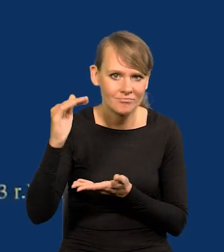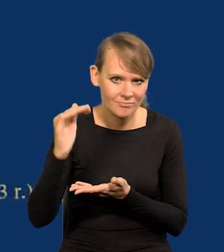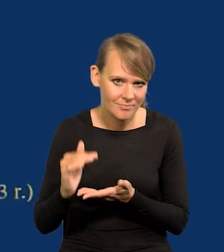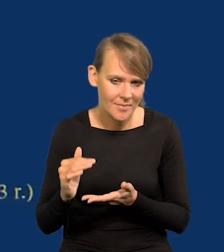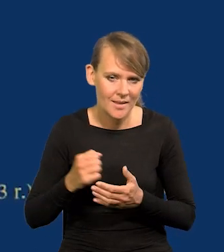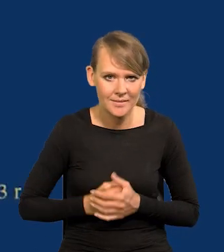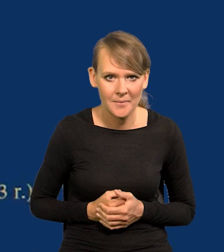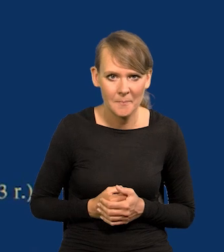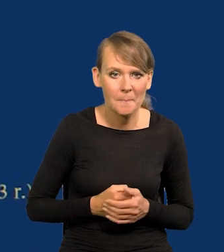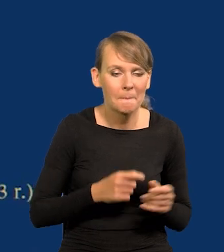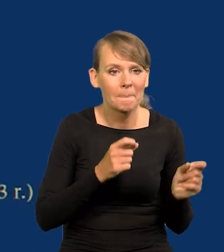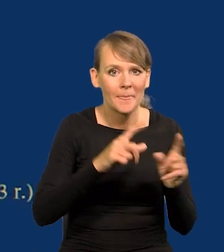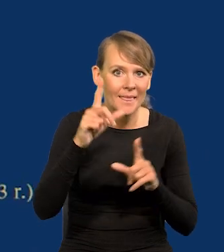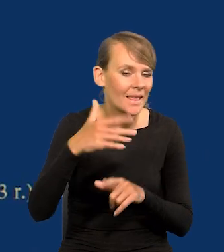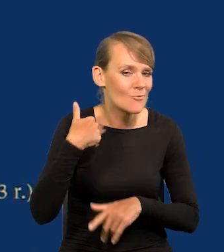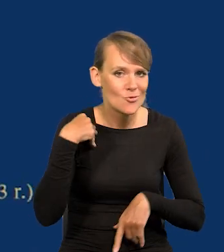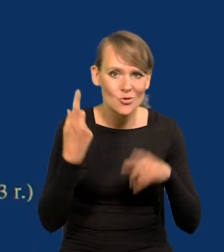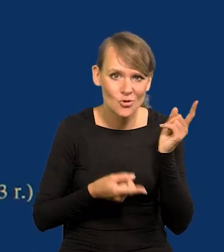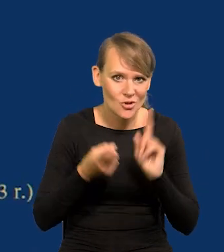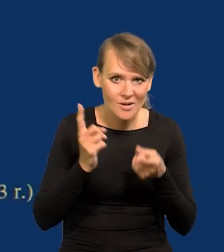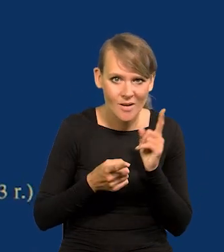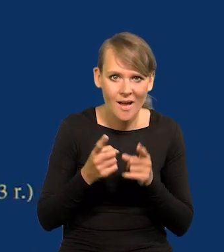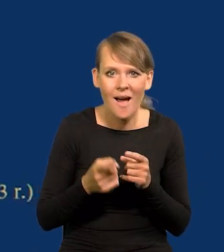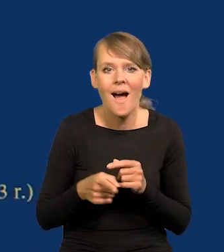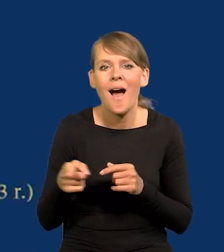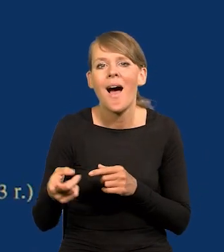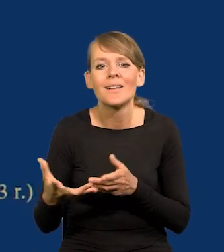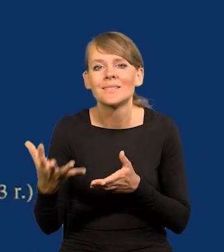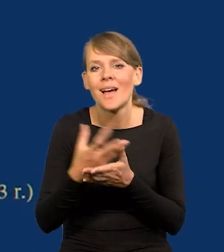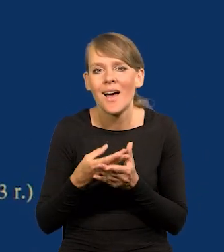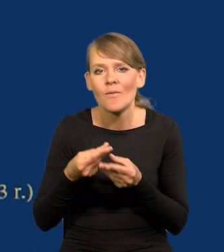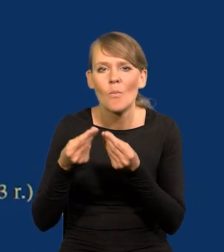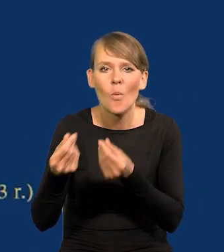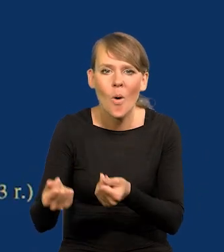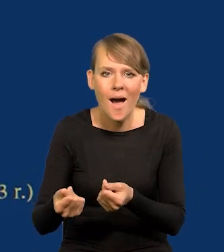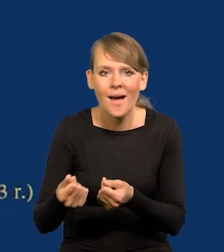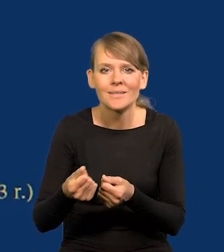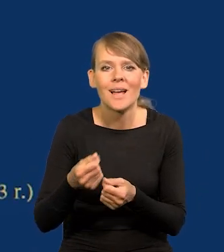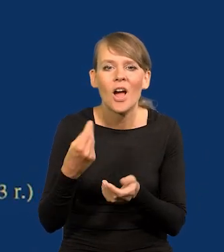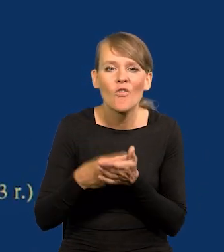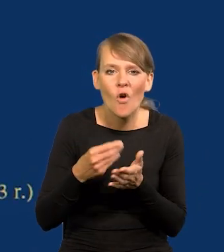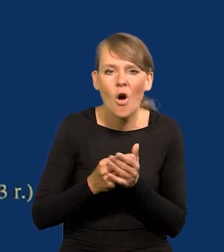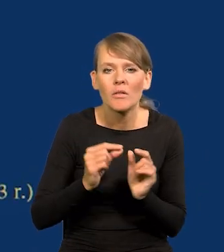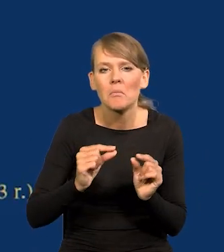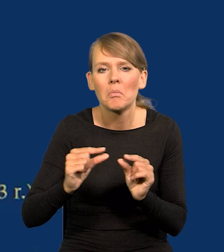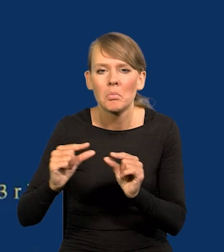Inflacja była szybsza, wyższa niż wzrost płac nominalnych. I to na tym wykresie Państwo mają.